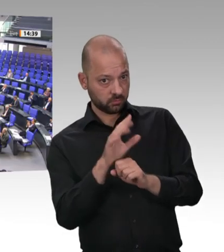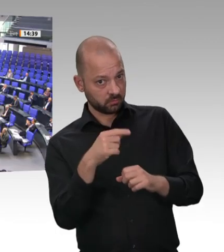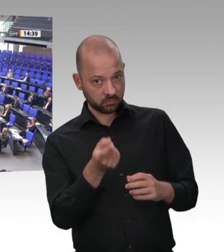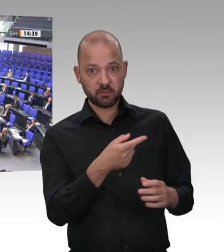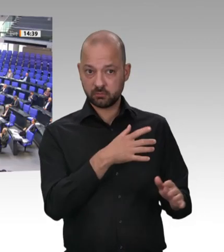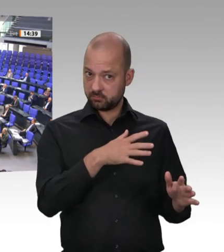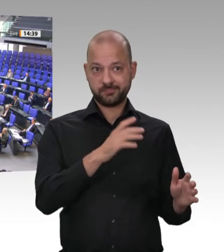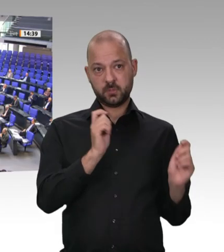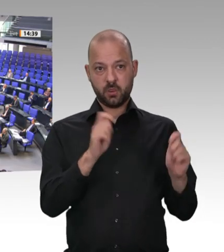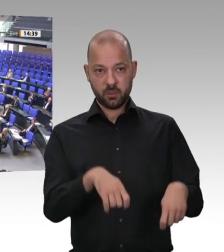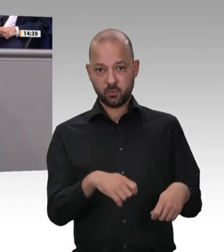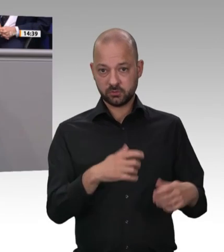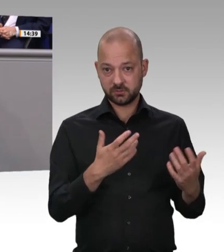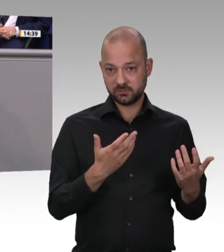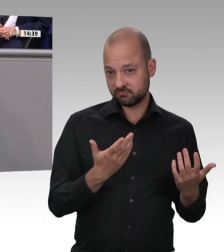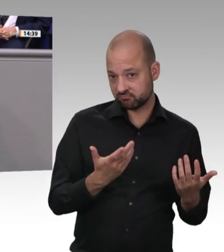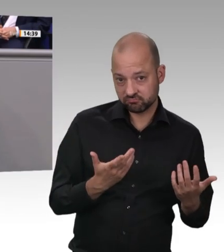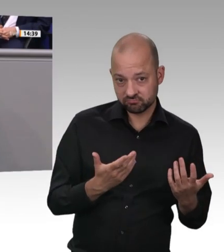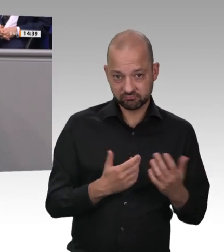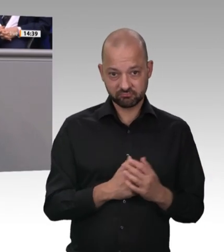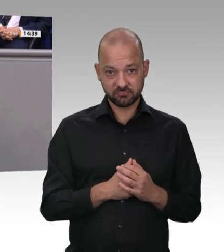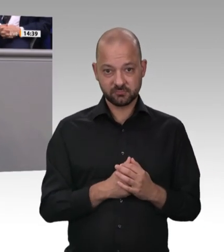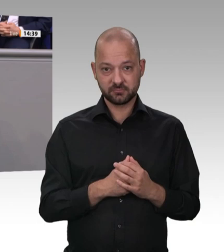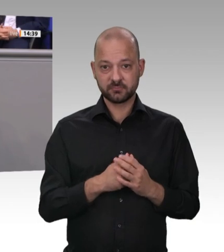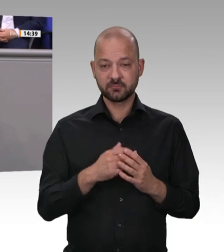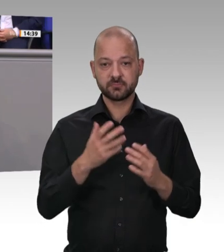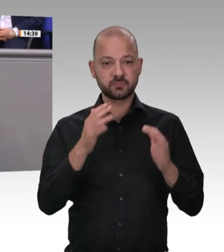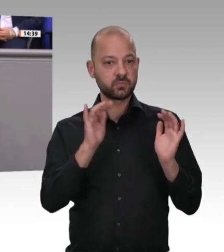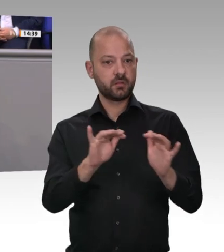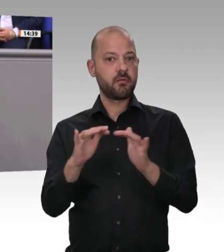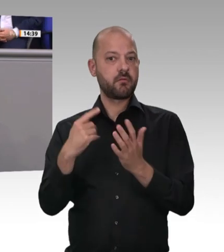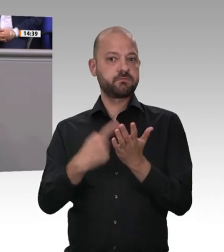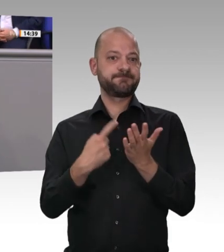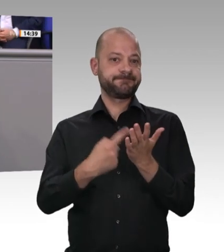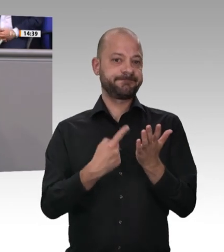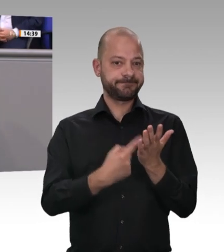Unsere Kollegen der Linken nutzen wieder einmal die Gelegenheit, unter dem Deckmantel